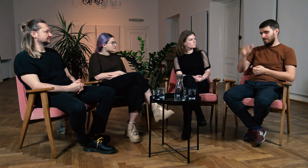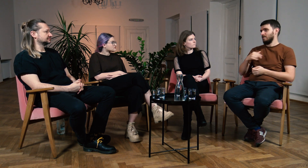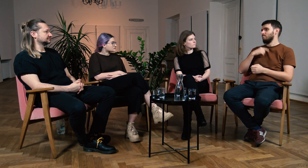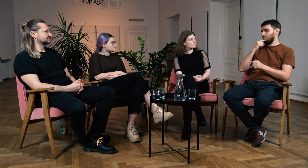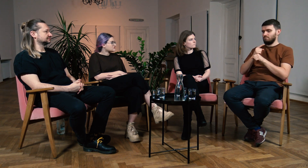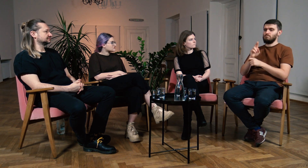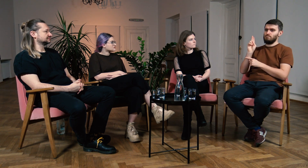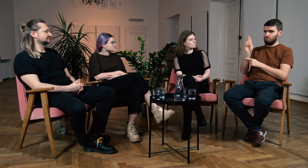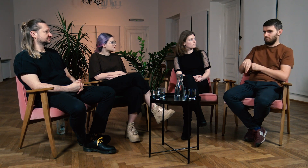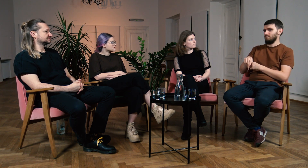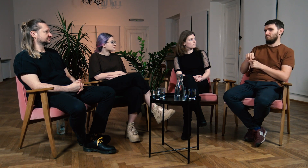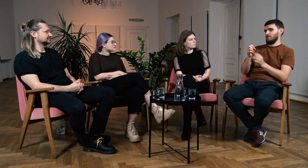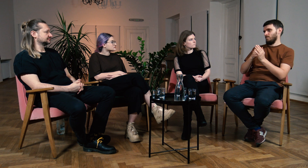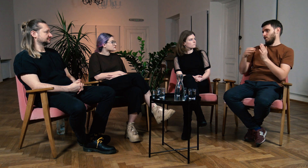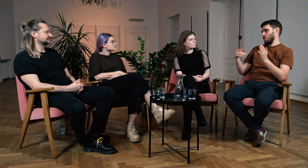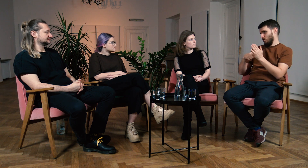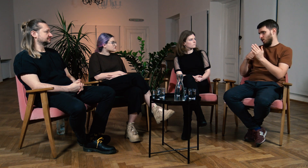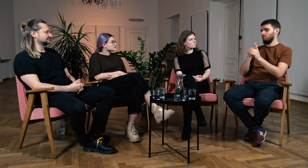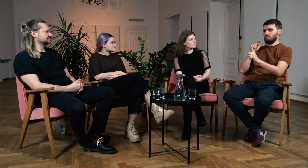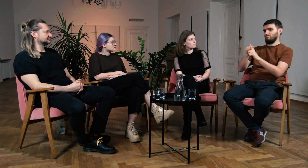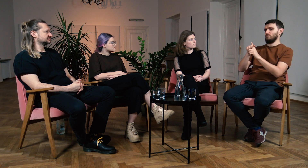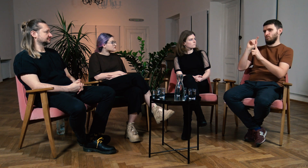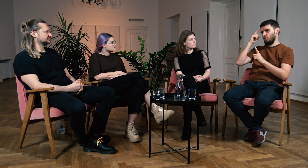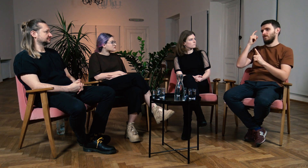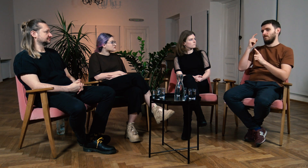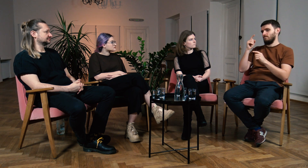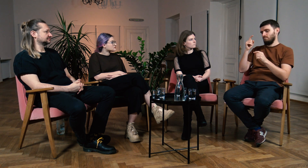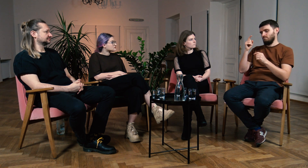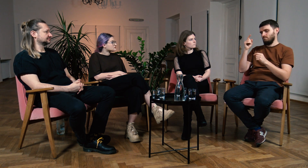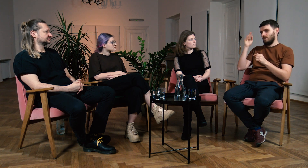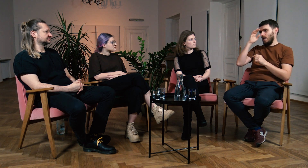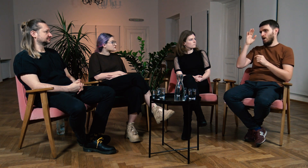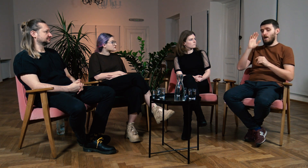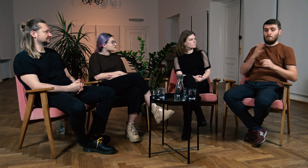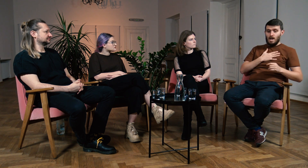Zdecydowałem, że pójdę na studia głównie dla teorii.